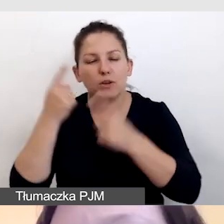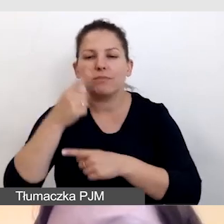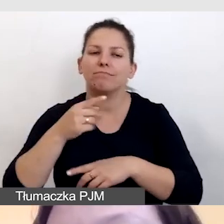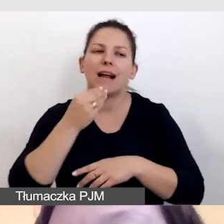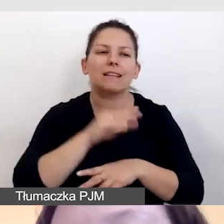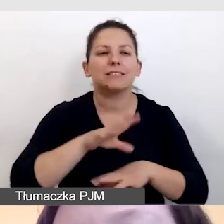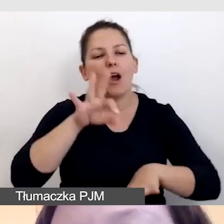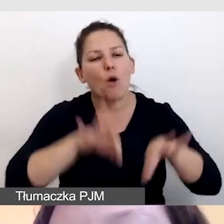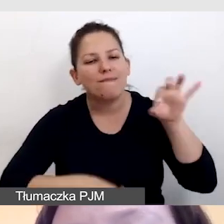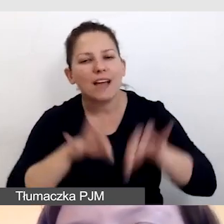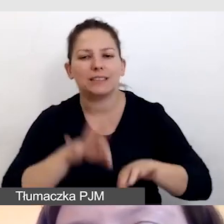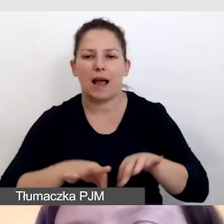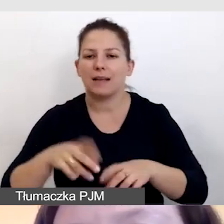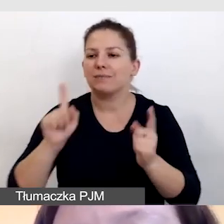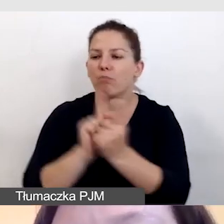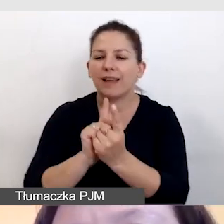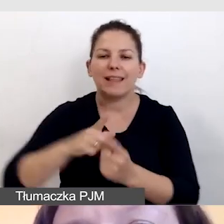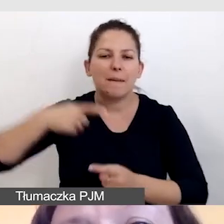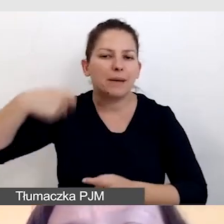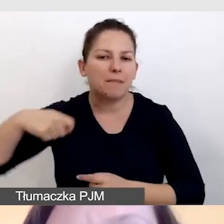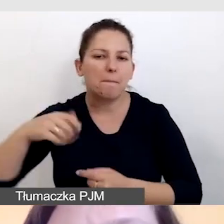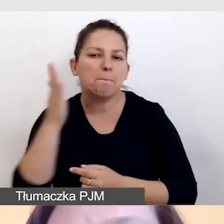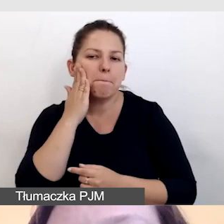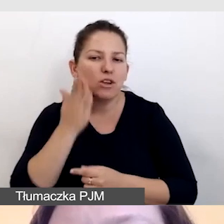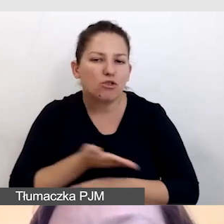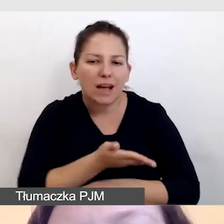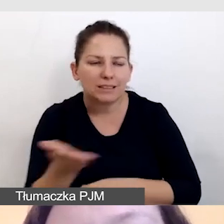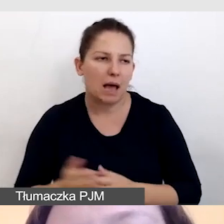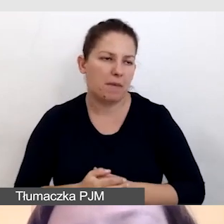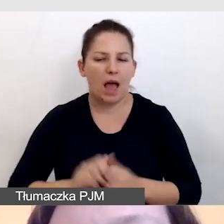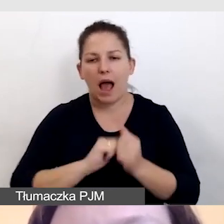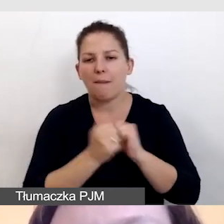spotkaniu prezydenta z mieszkańcami, czy webinarze,